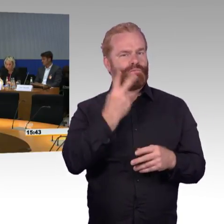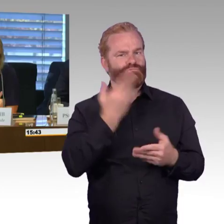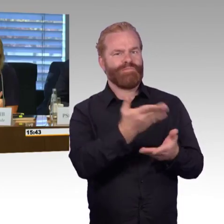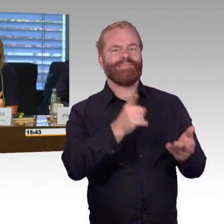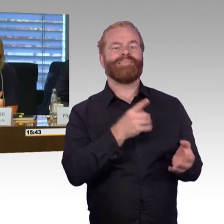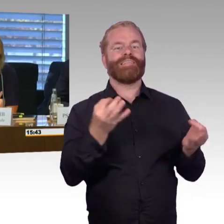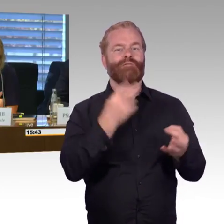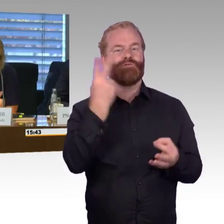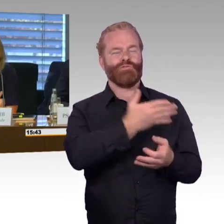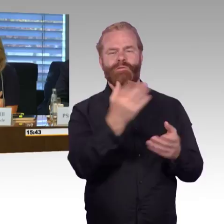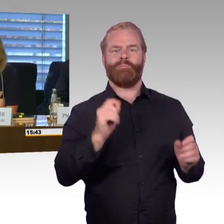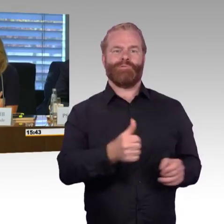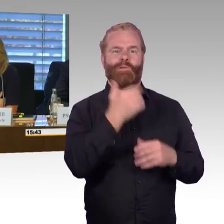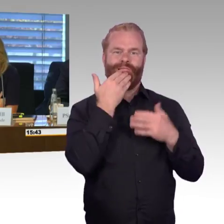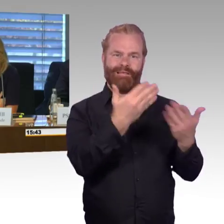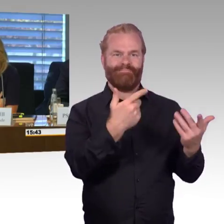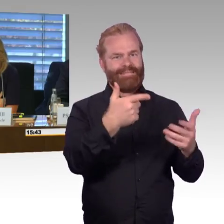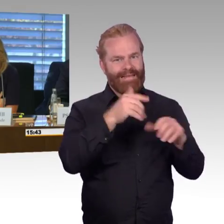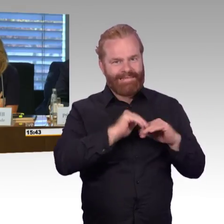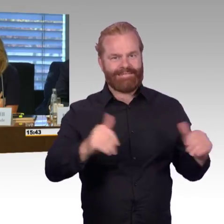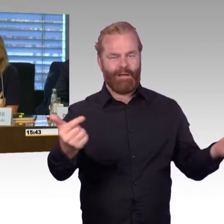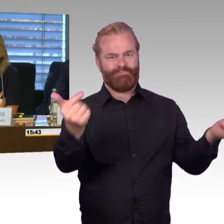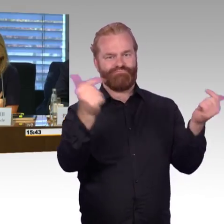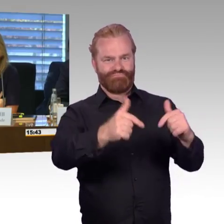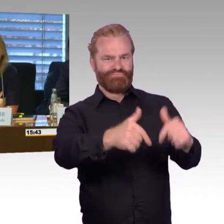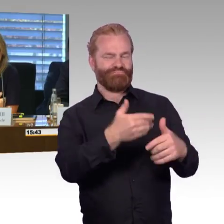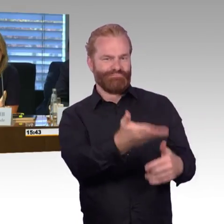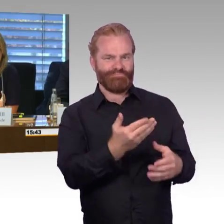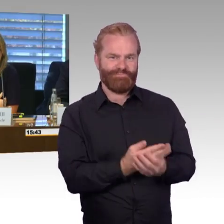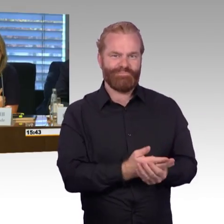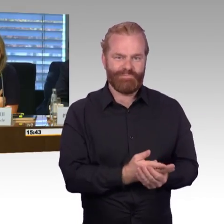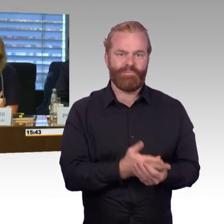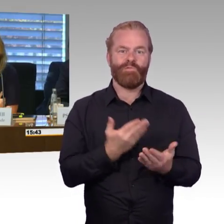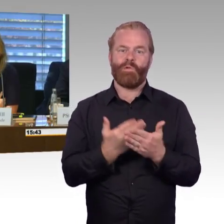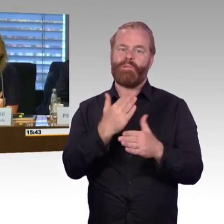Thema Barrierefreiheit geleistet haben. Das Thema, das hatte ich schon gesagt,